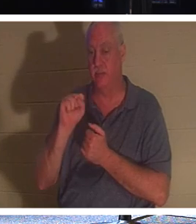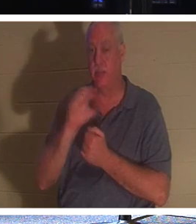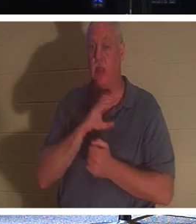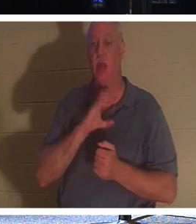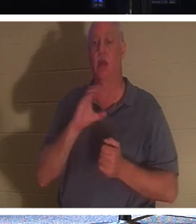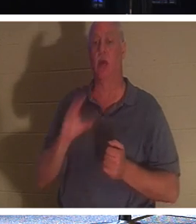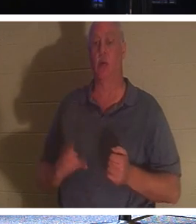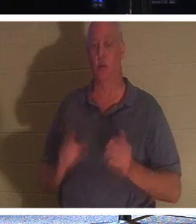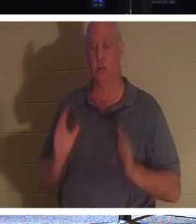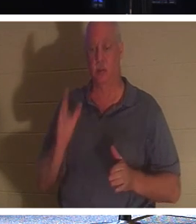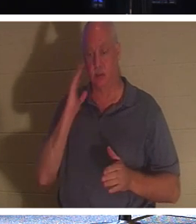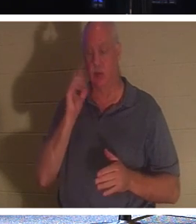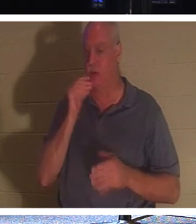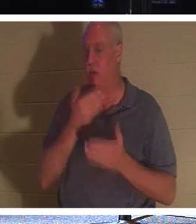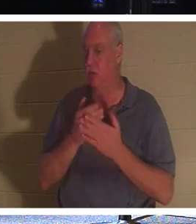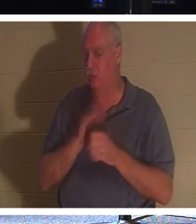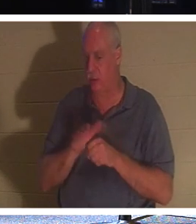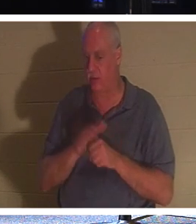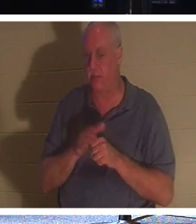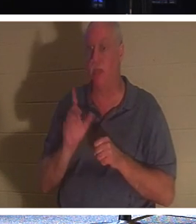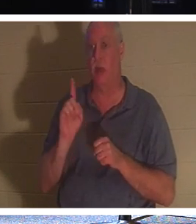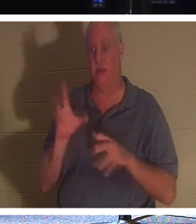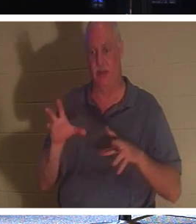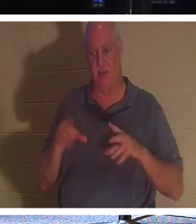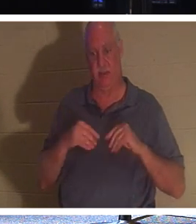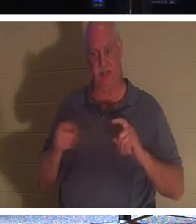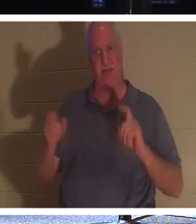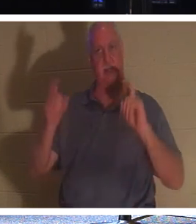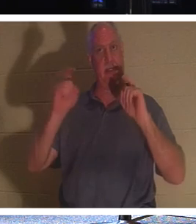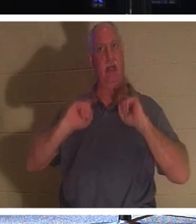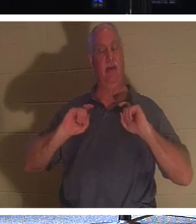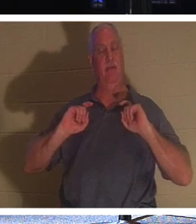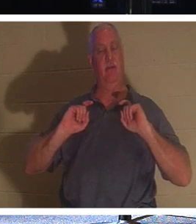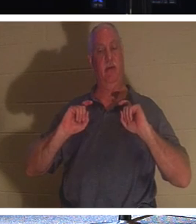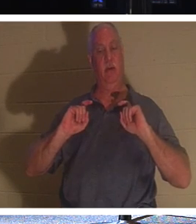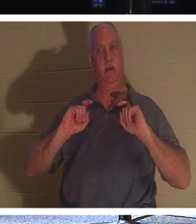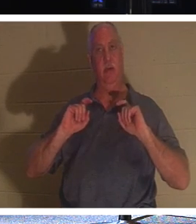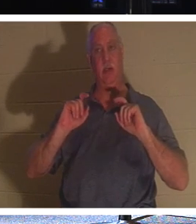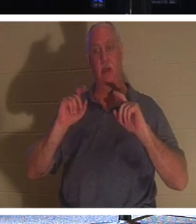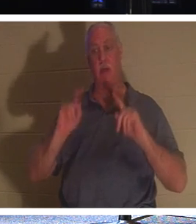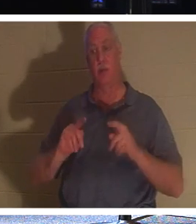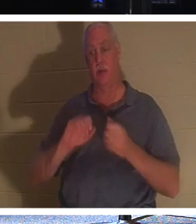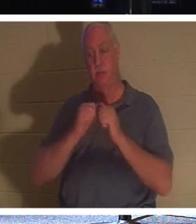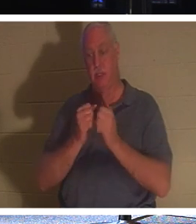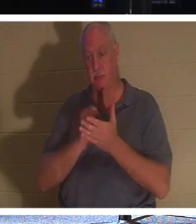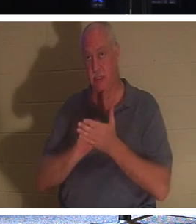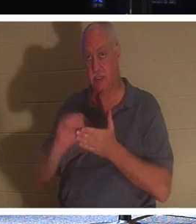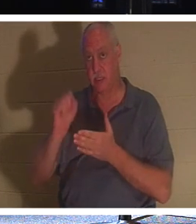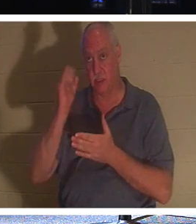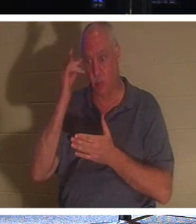不够好，他们已经收到了一份礼物。一个人是圣人，因为他们已经成为基督徒。